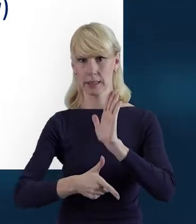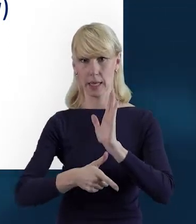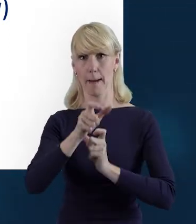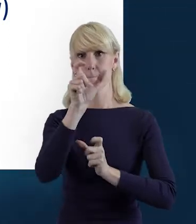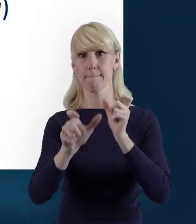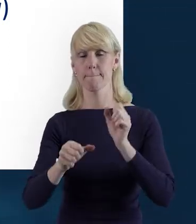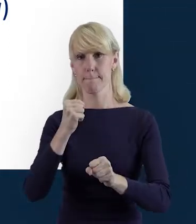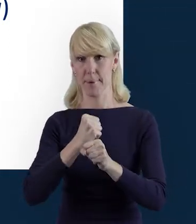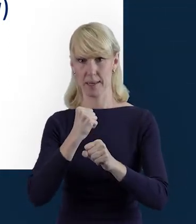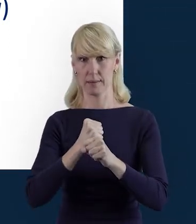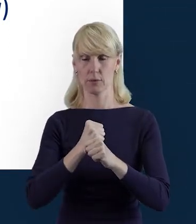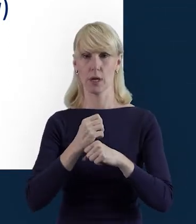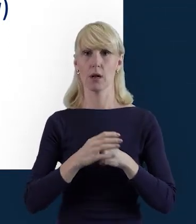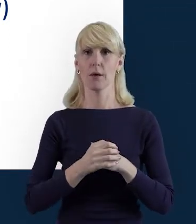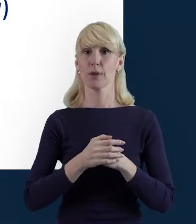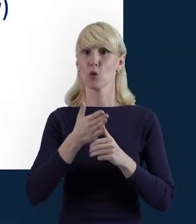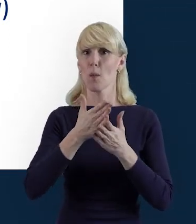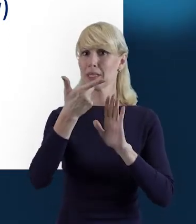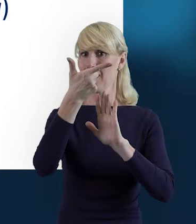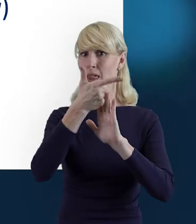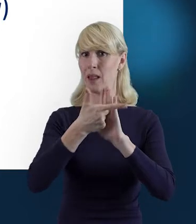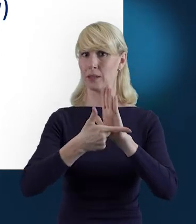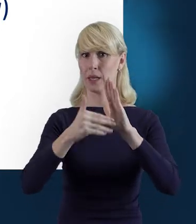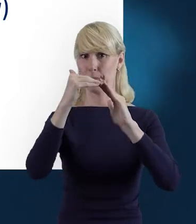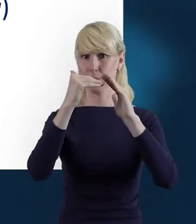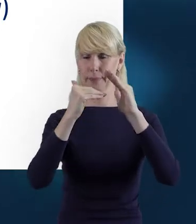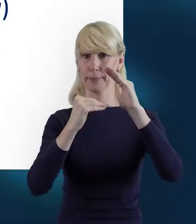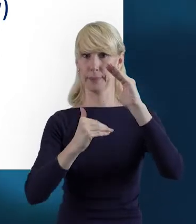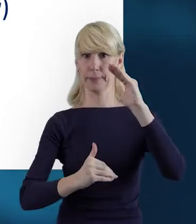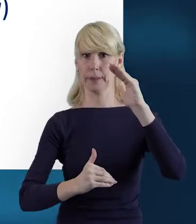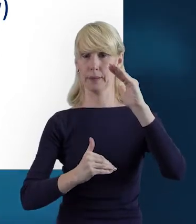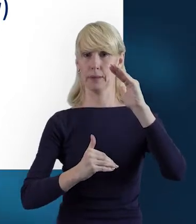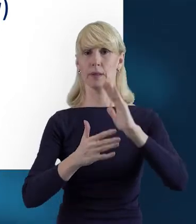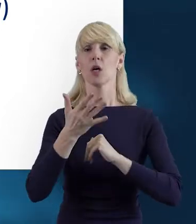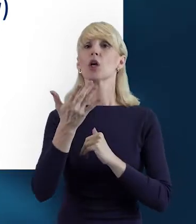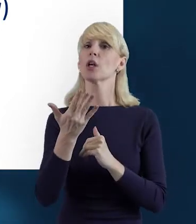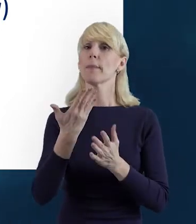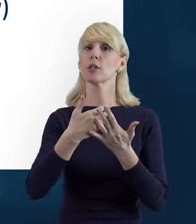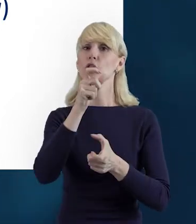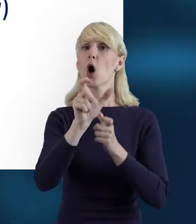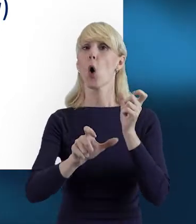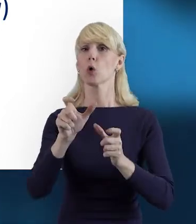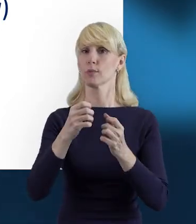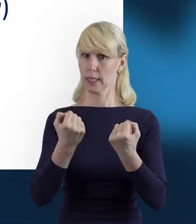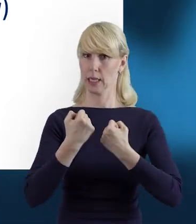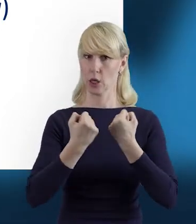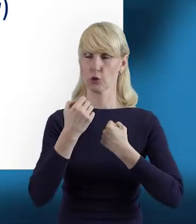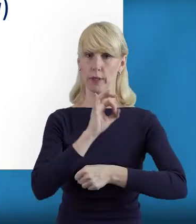I będzie ona długa na tyle, na ile tych osób zaangażowanych mamy w projekcie.